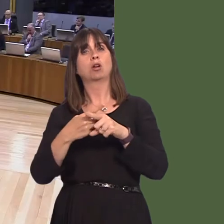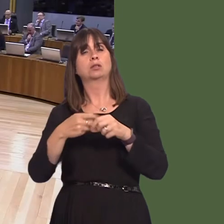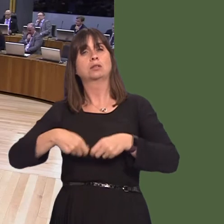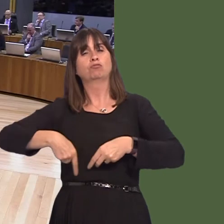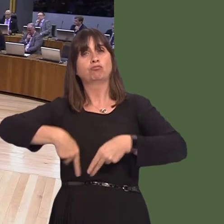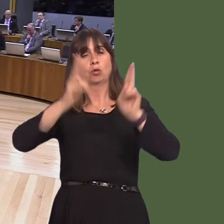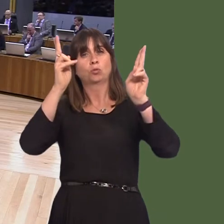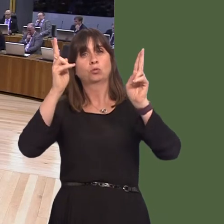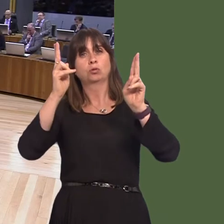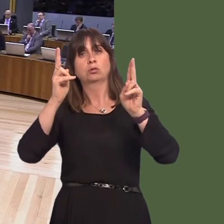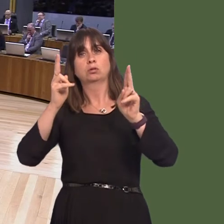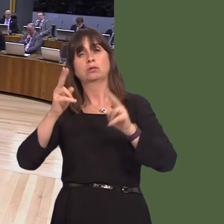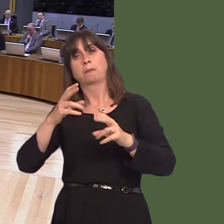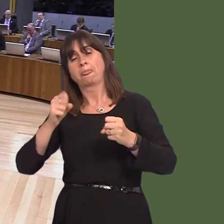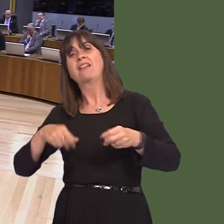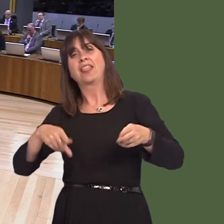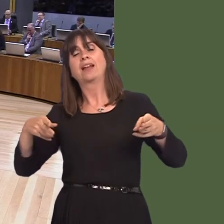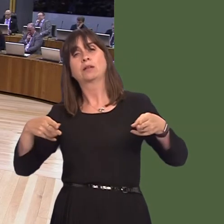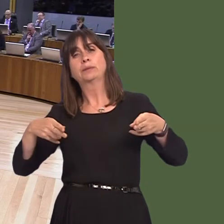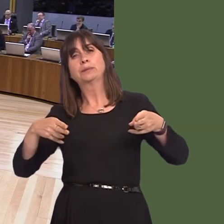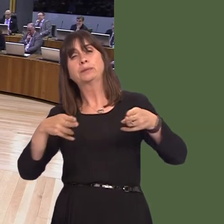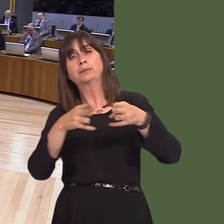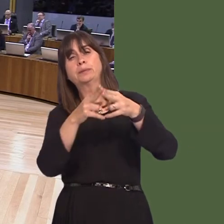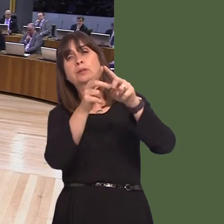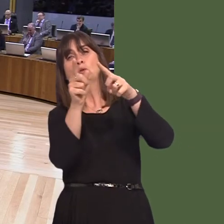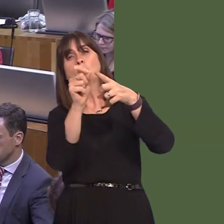through Llanymynech, the road starts to slow down, going through Pant into Shropshire and